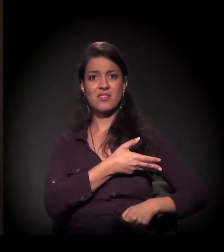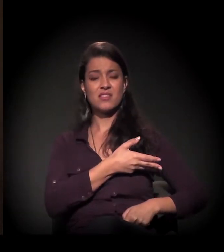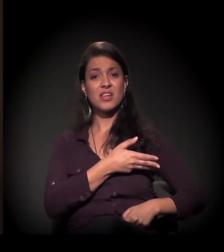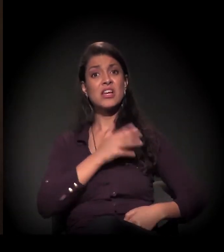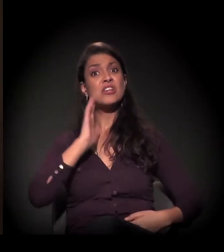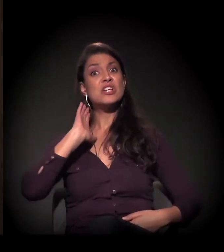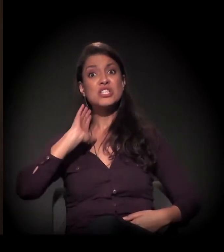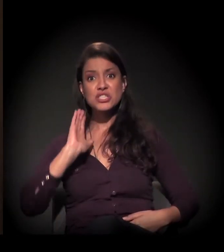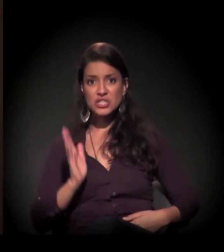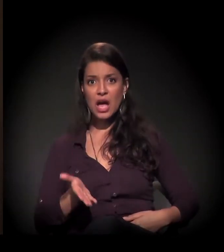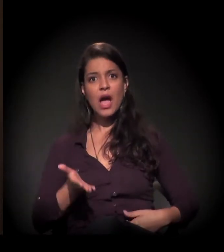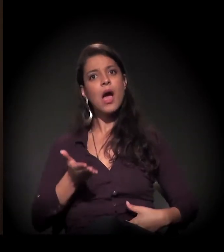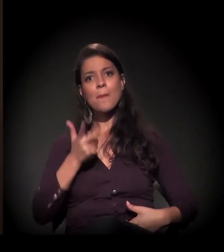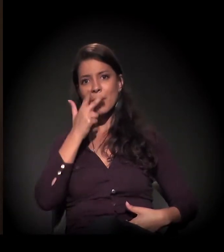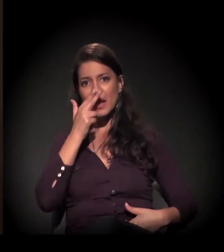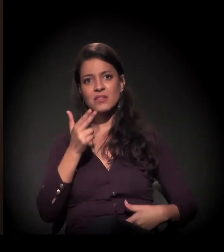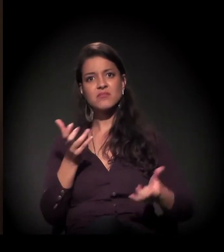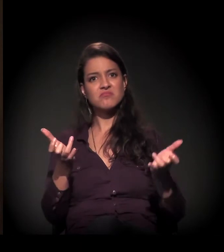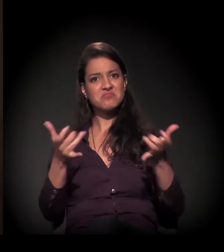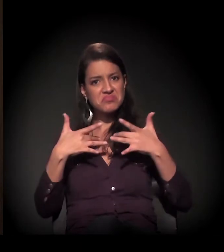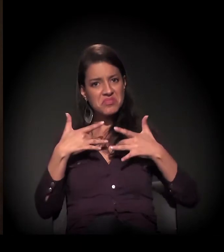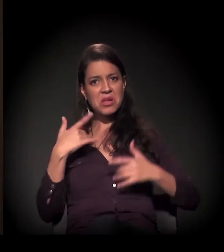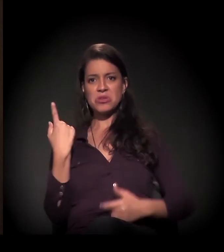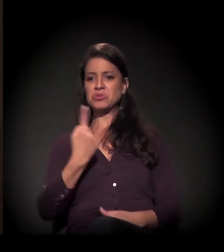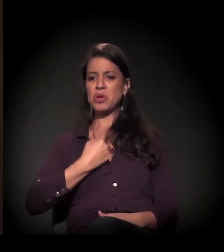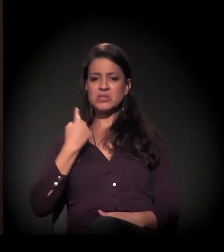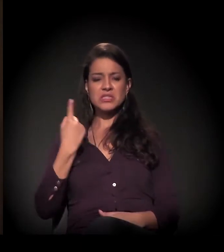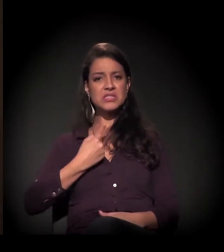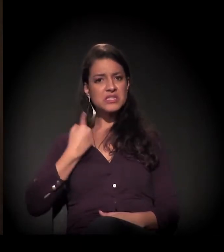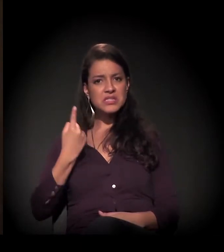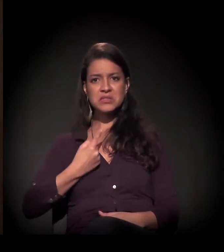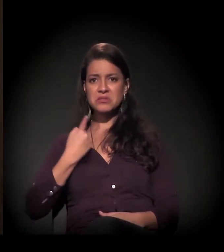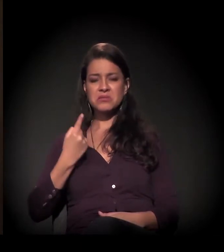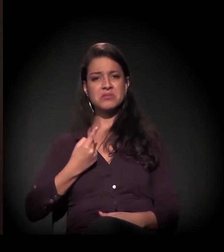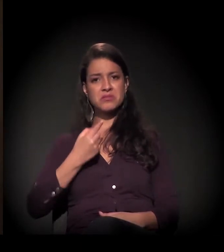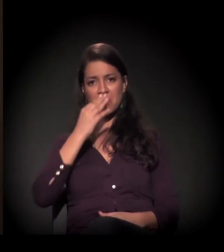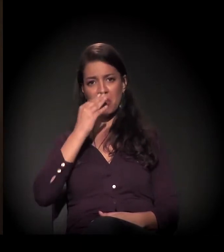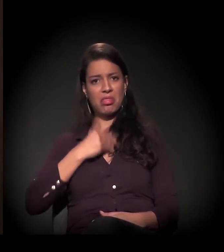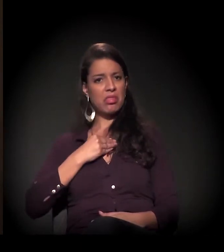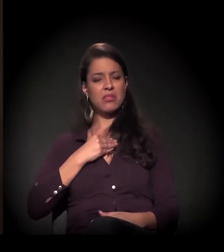ele já deixa de ser aquele homem sozinho, aquela pessoa sozinha.